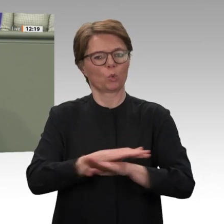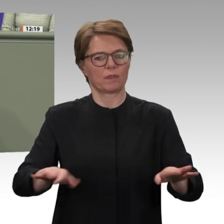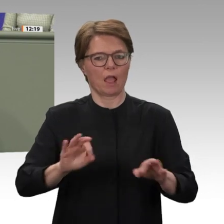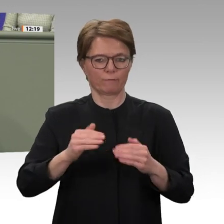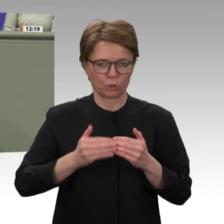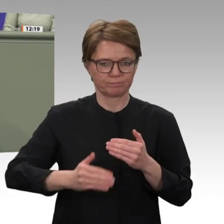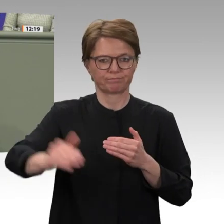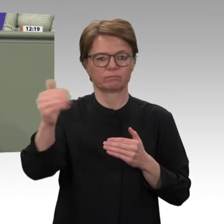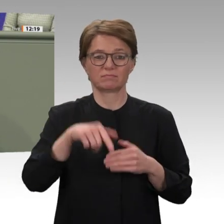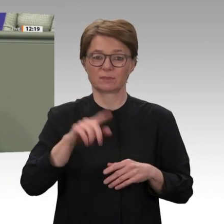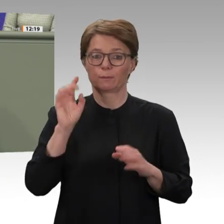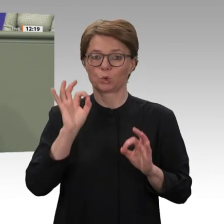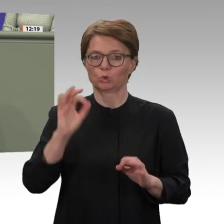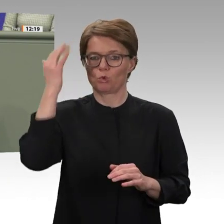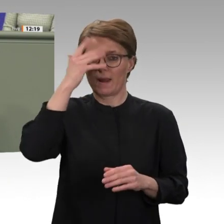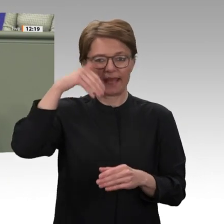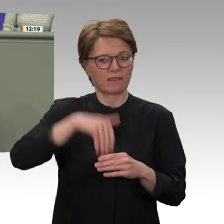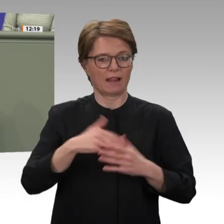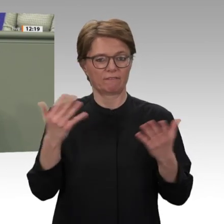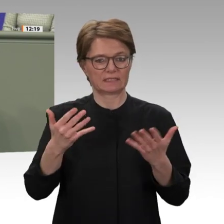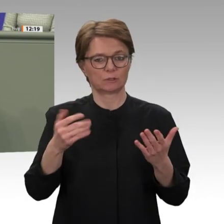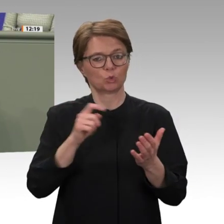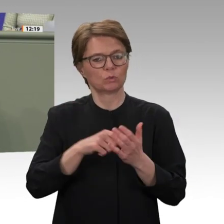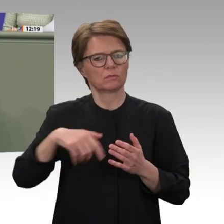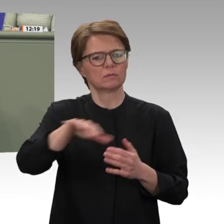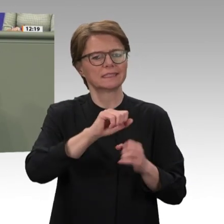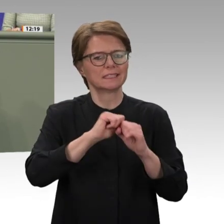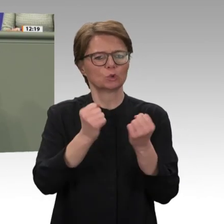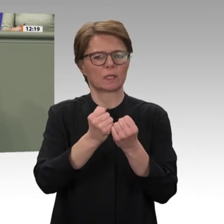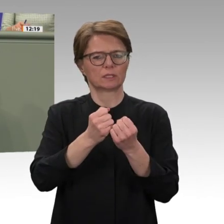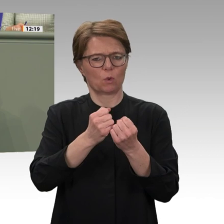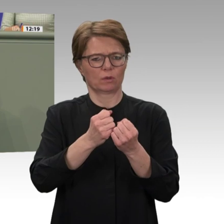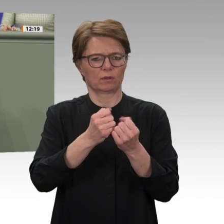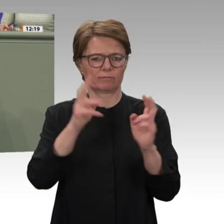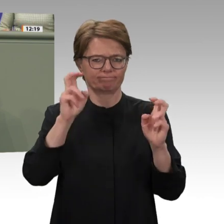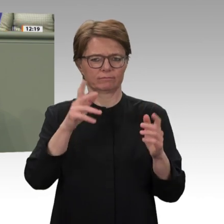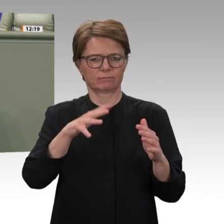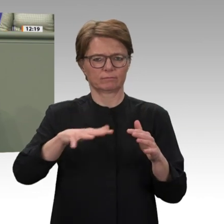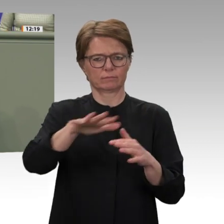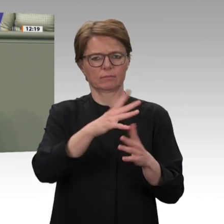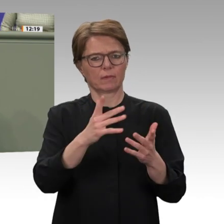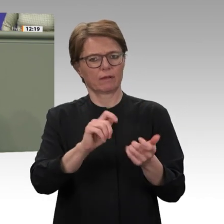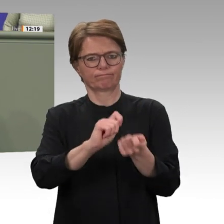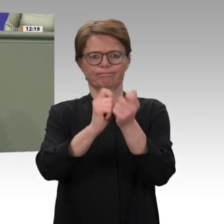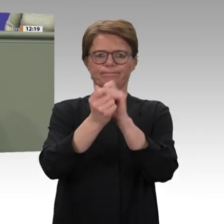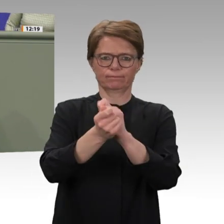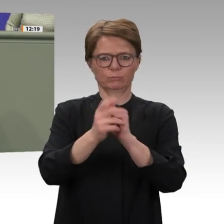das noch über Jahre, vielleicht Jahrzehnte auf unseren außen-, sicherheits- und entwicklungspolitischen Beistand angewiesen sein wird.